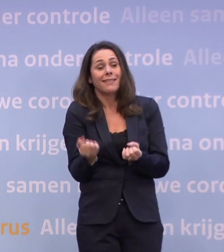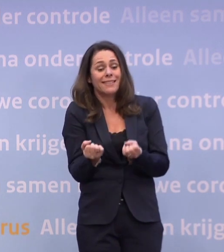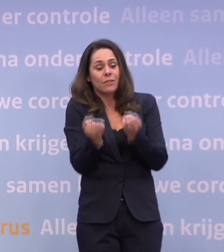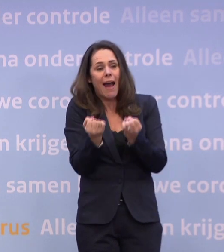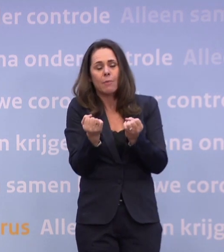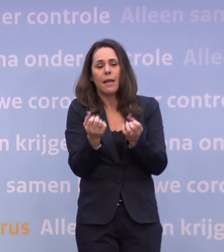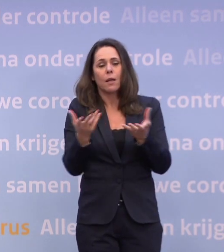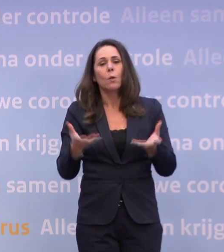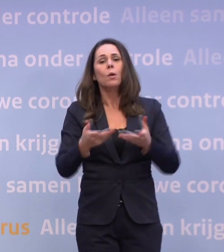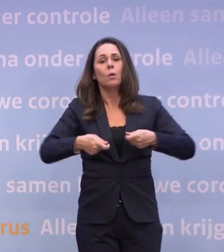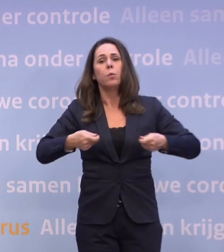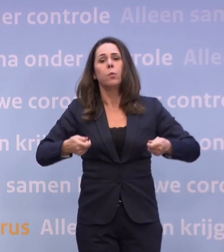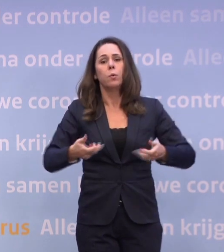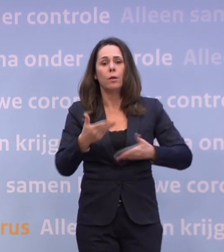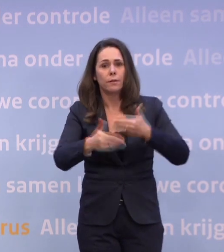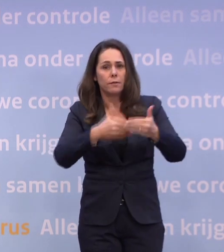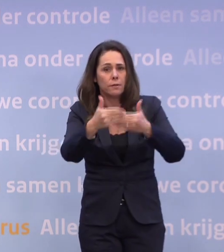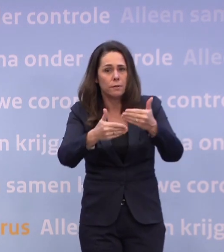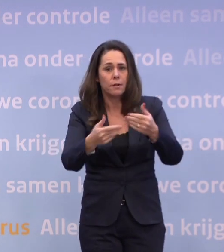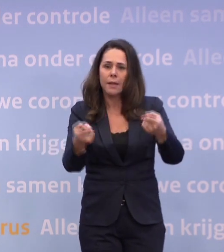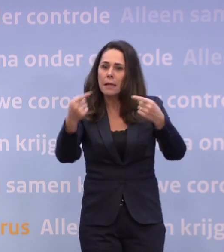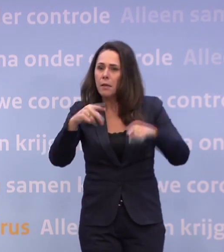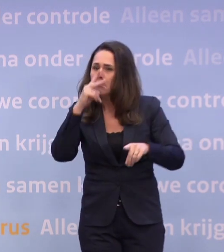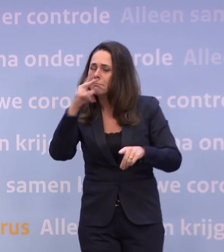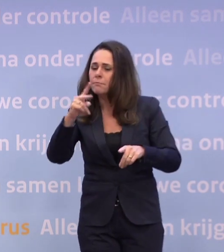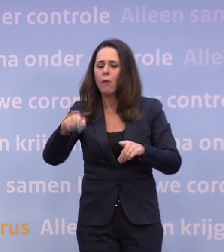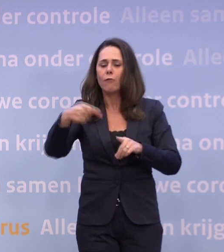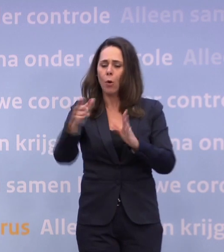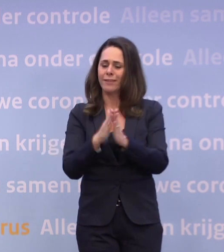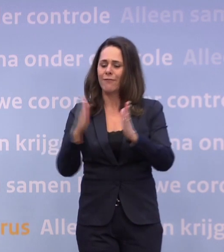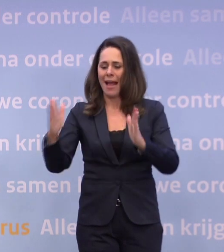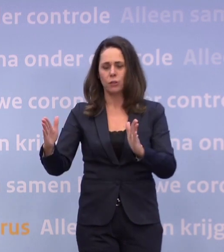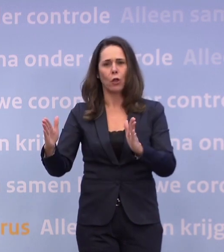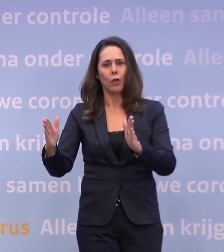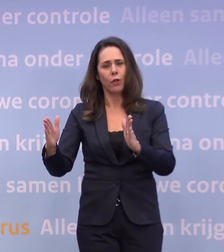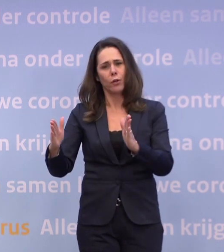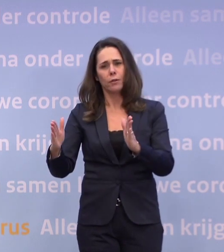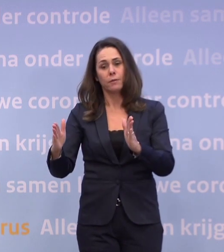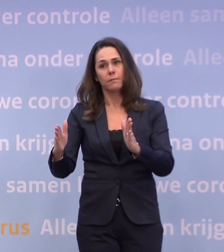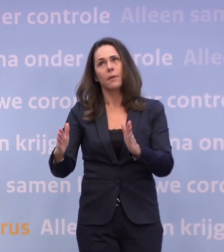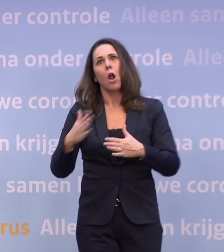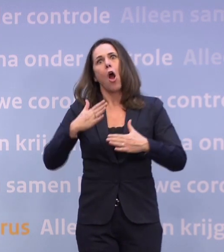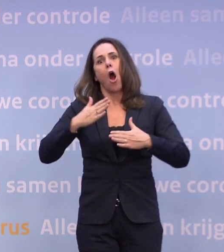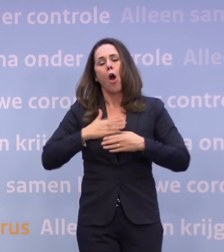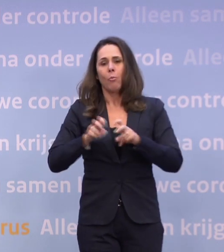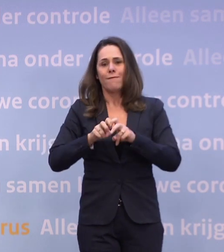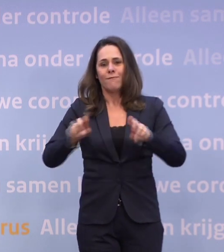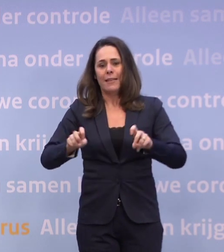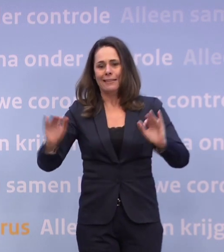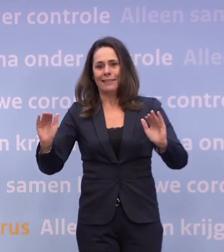...en om daarna verder te kunnen kijken naar de fase... ...waarin we het virus er hopelijk onder gaan krijgen.